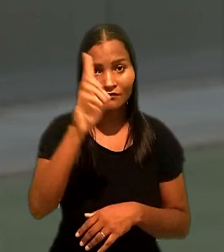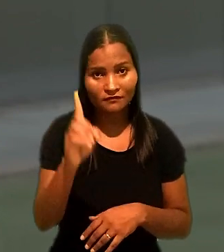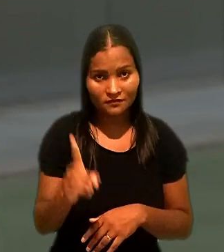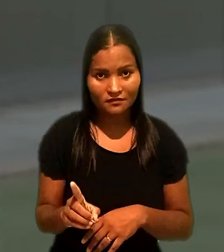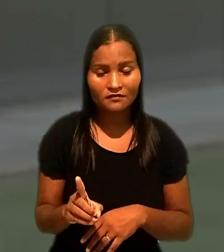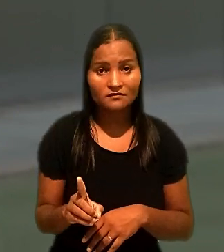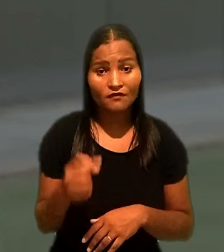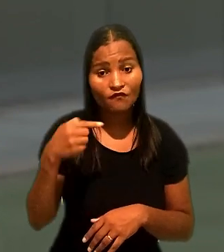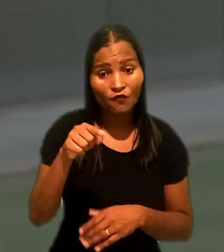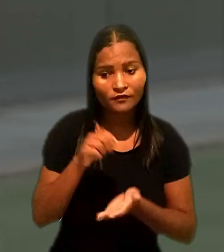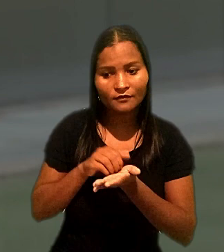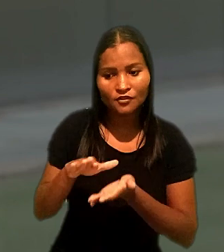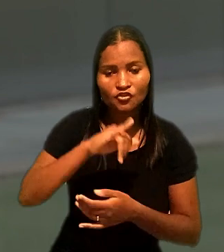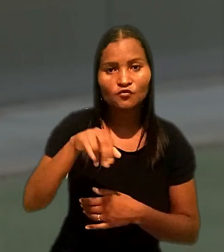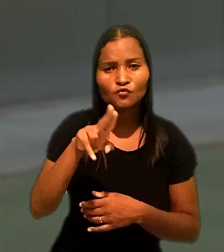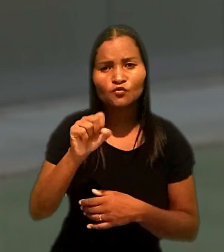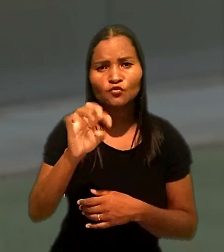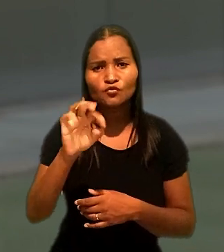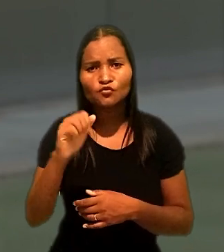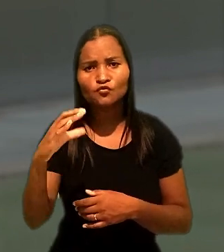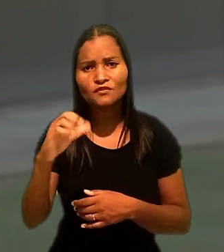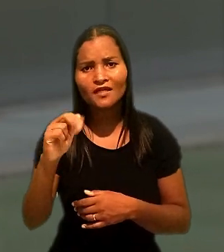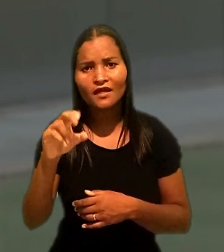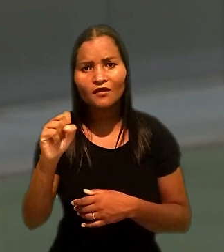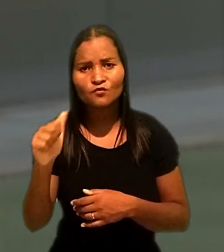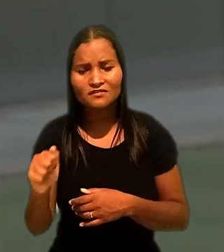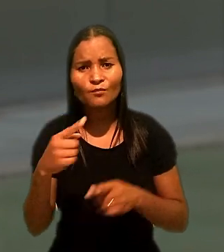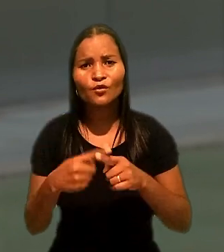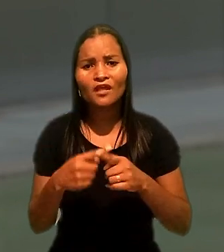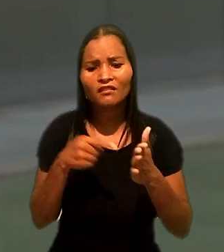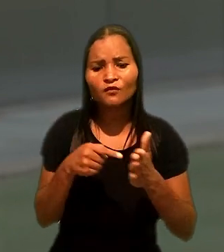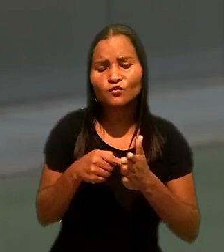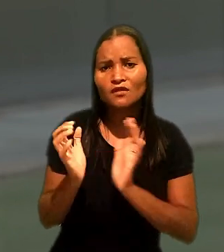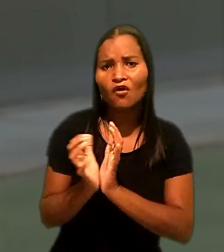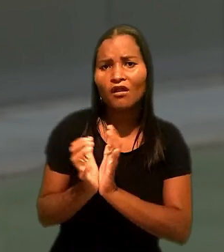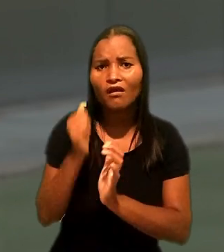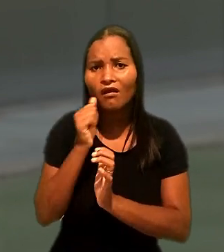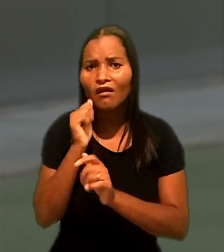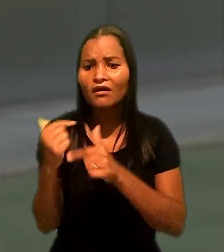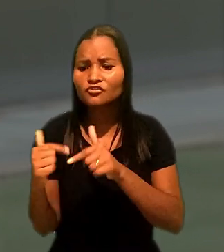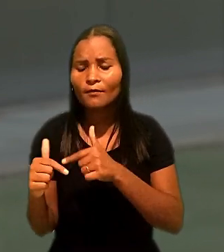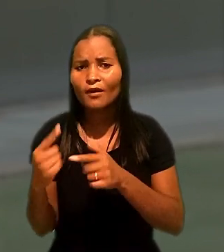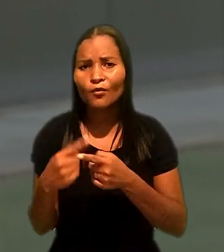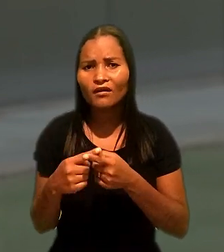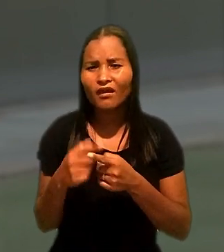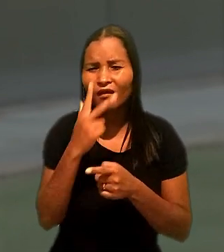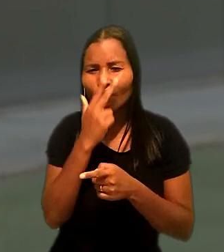Foi dispensado por justa causa ao ser denunciado por uma colega de trabalho por importunação sexual.